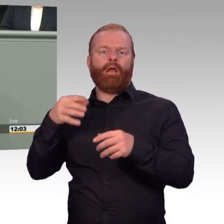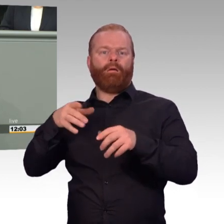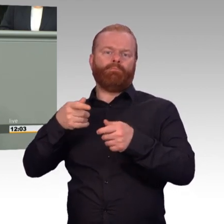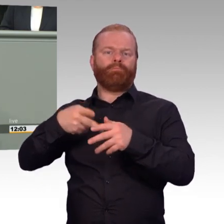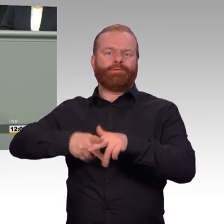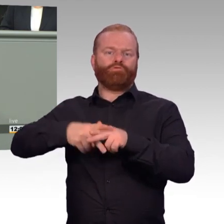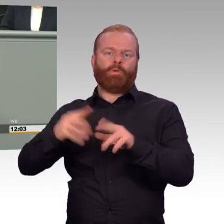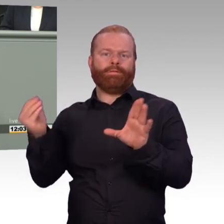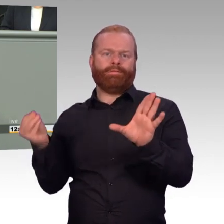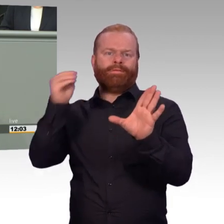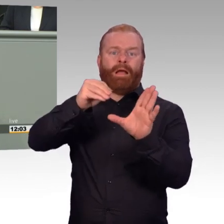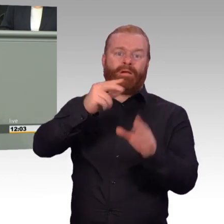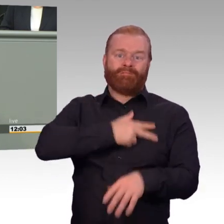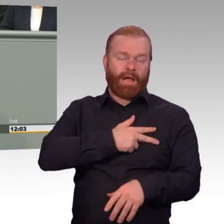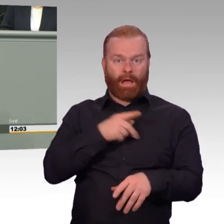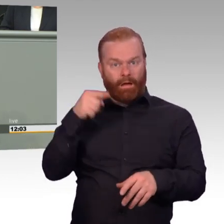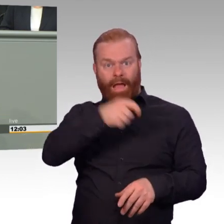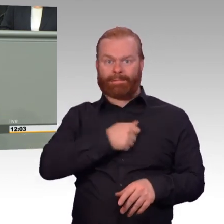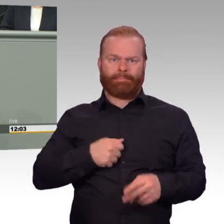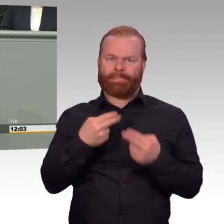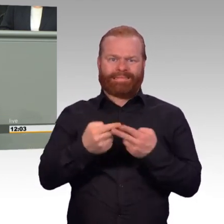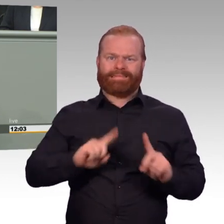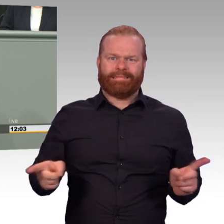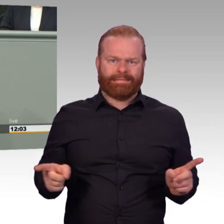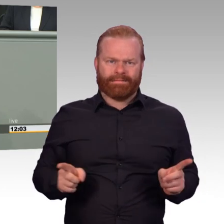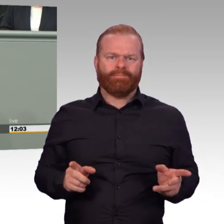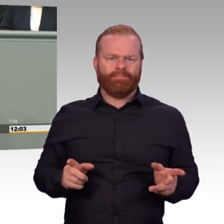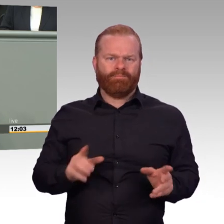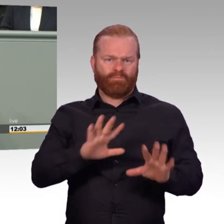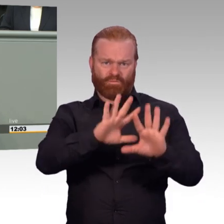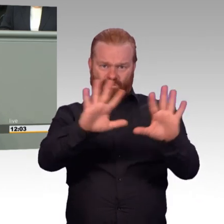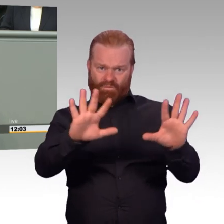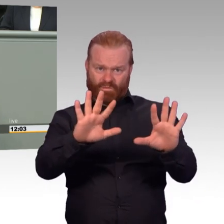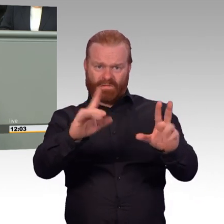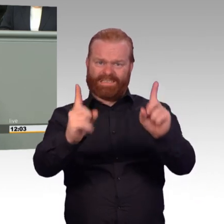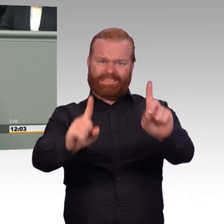Und heute offenbart sich das nochmal ganz deutlich, liebe Frau Ministerin. Man drängt gestandene Soldaten dazu,